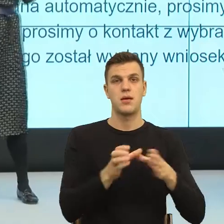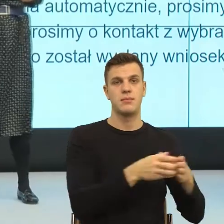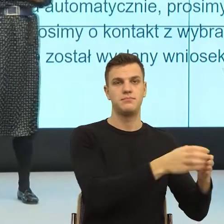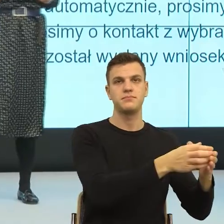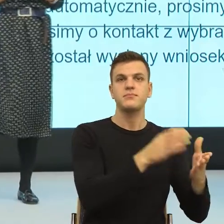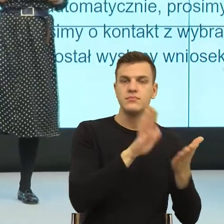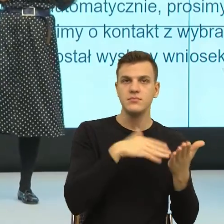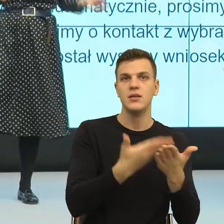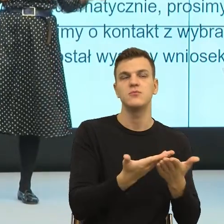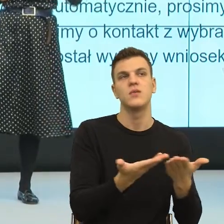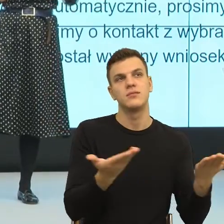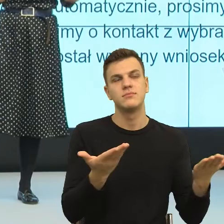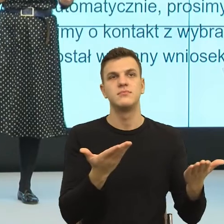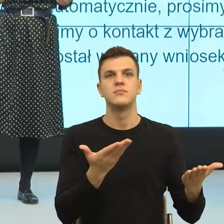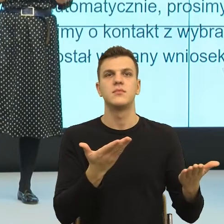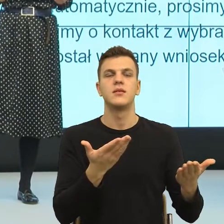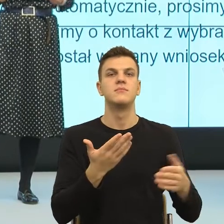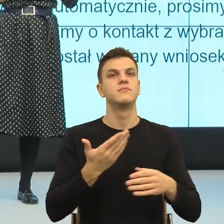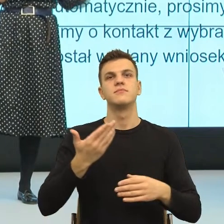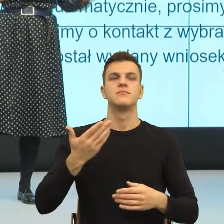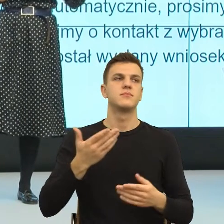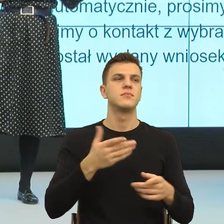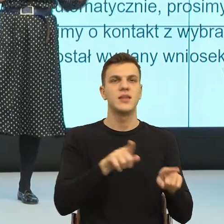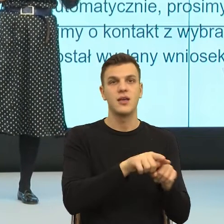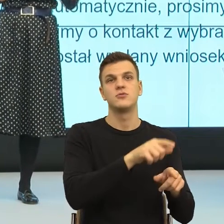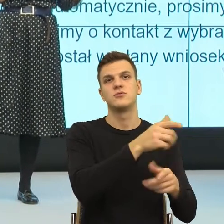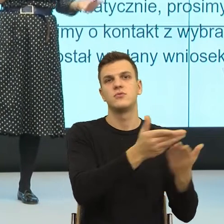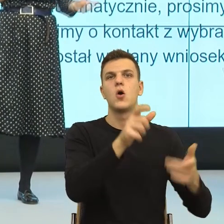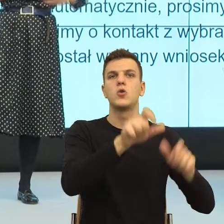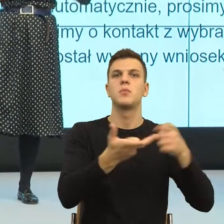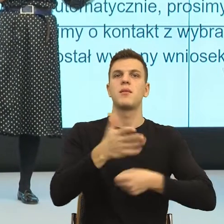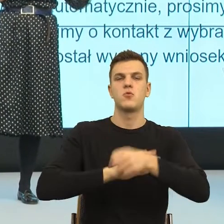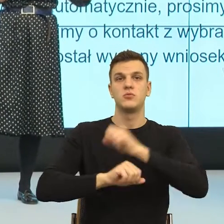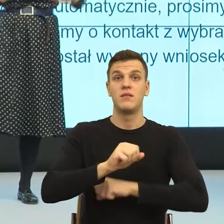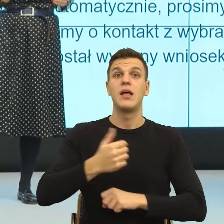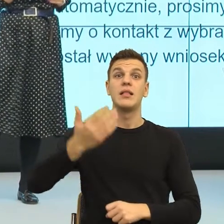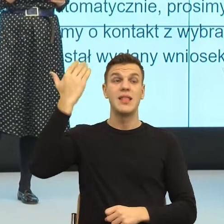raniące słowami inwalida czy kaleka, teraz już nie mówimy nawet nie mówimy niepełnosprawny, tylko osoba z niepełnosprawnością.